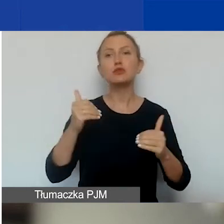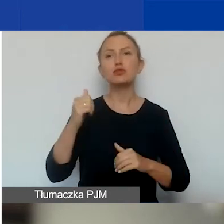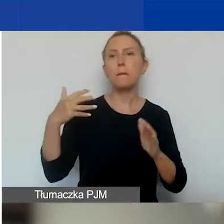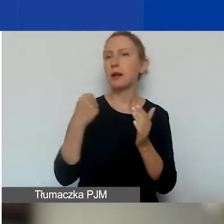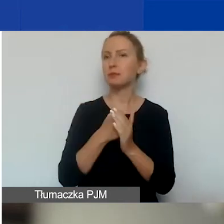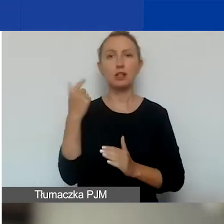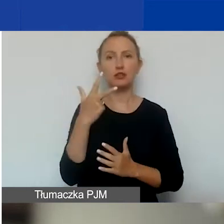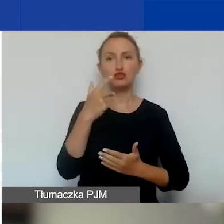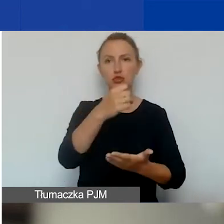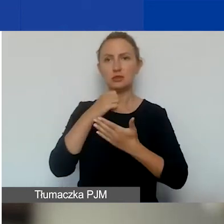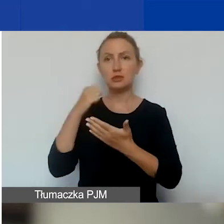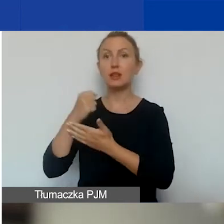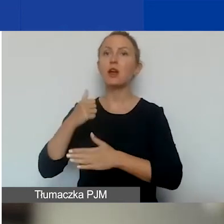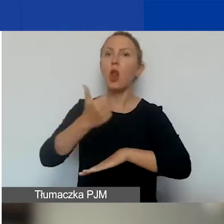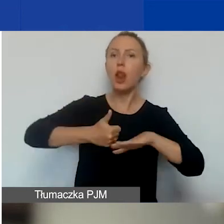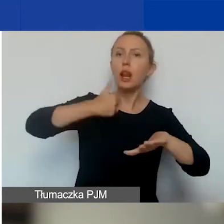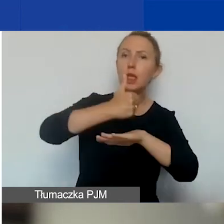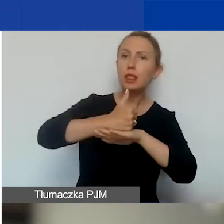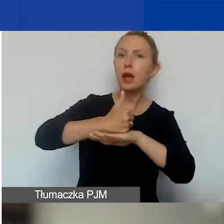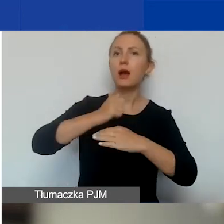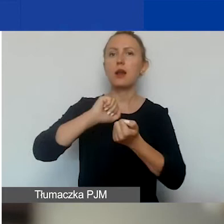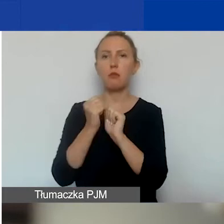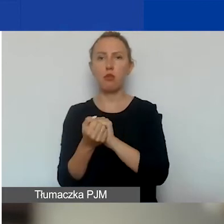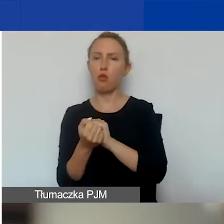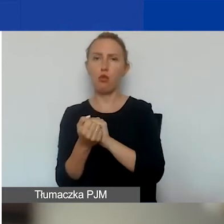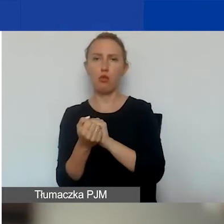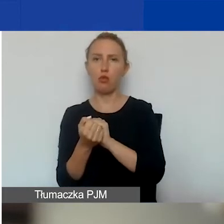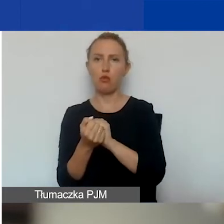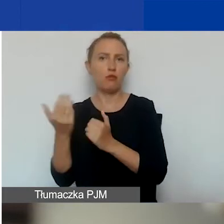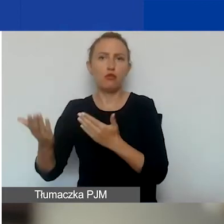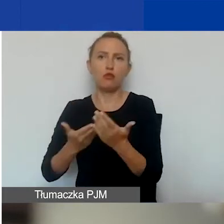jako lider lub wnioskodawca samodzielny.